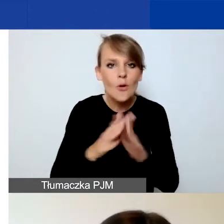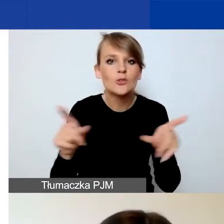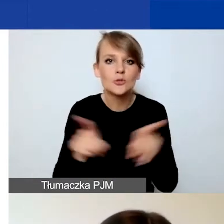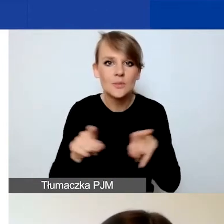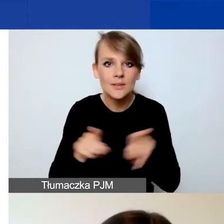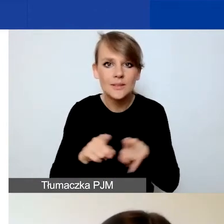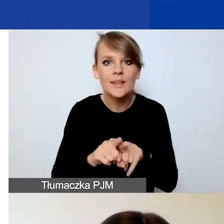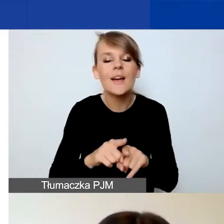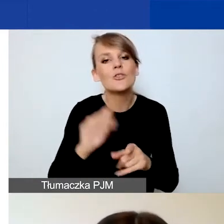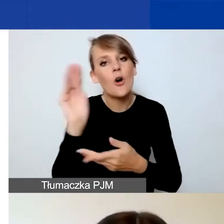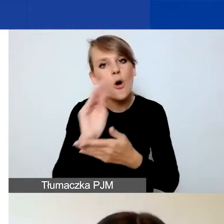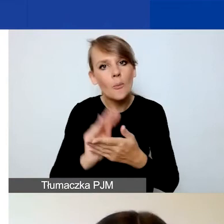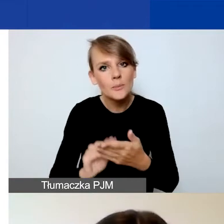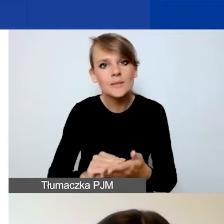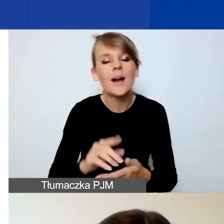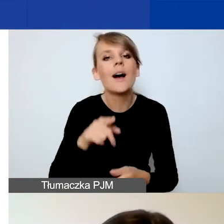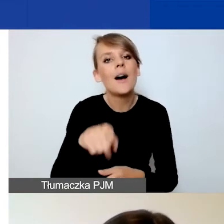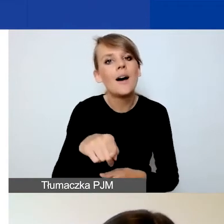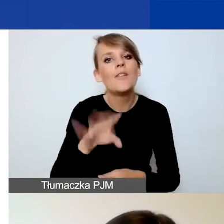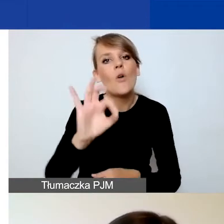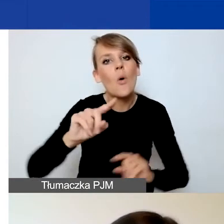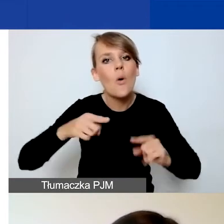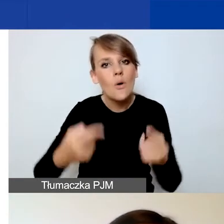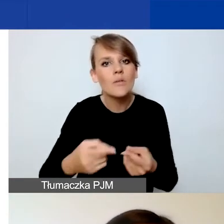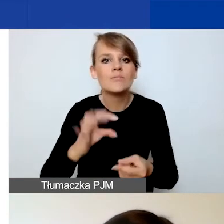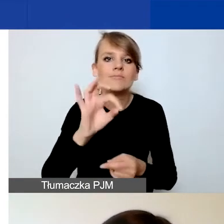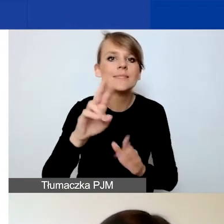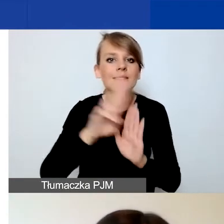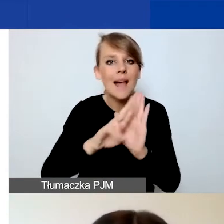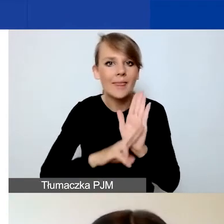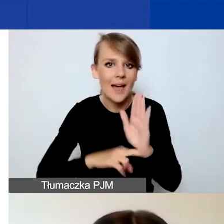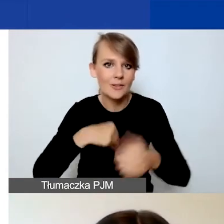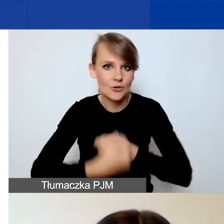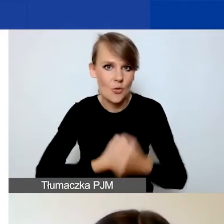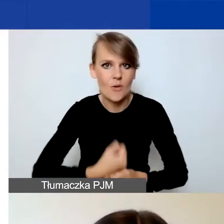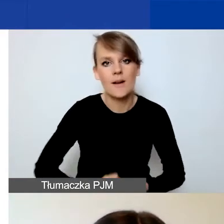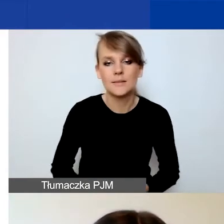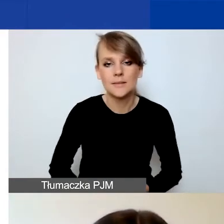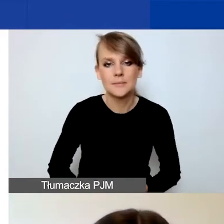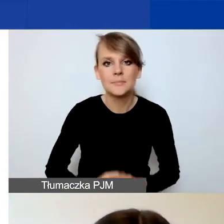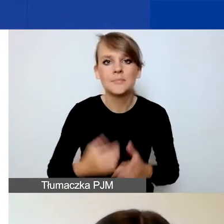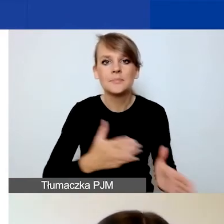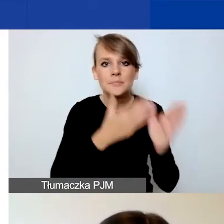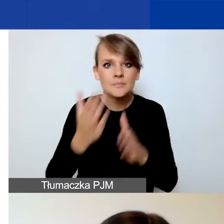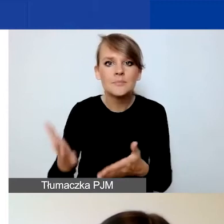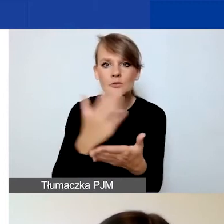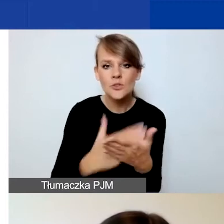o opisanie standardów działania państwa organizacji. Kolejna część dotyczy partnerów.